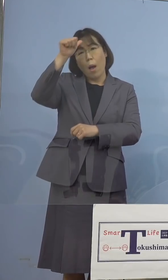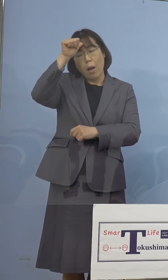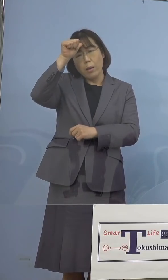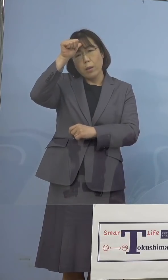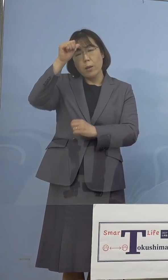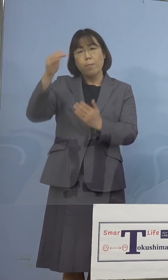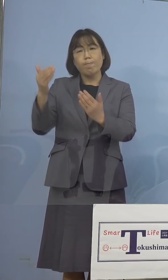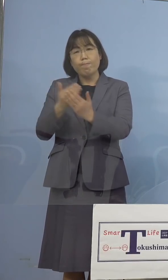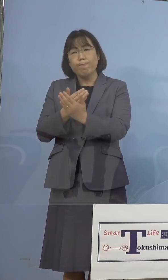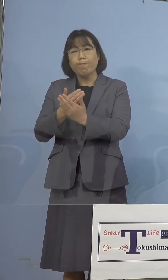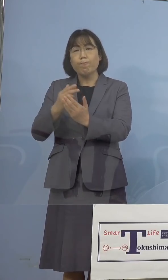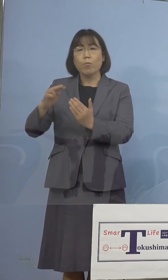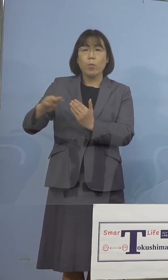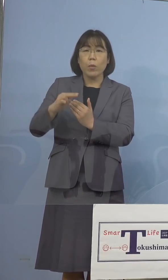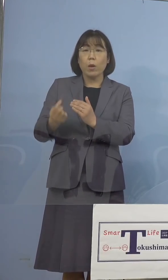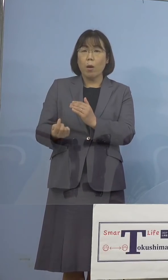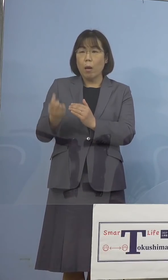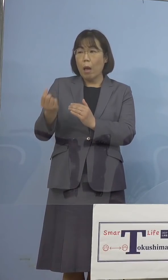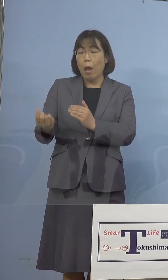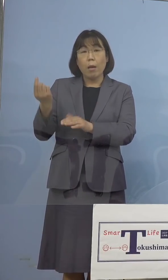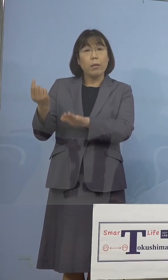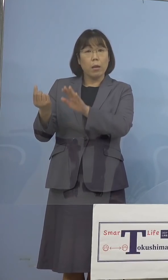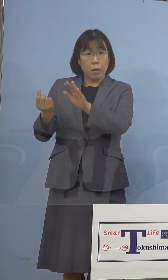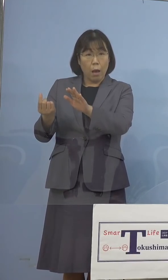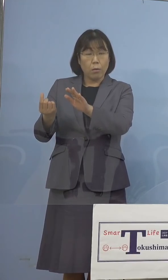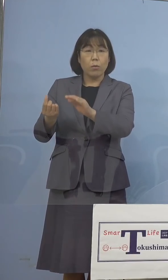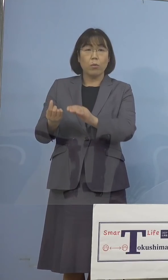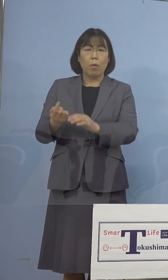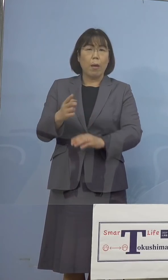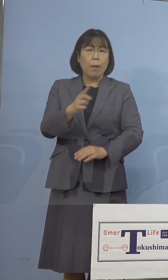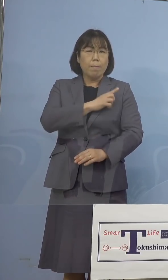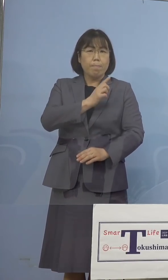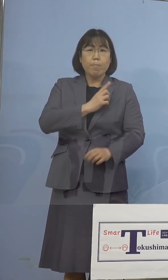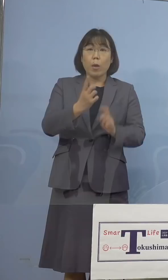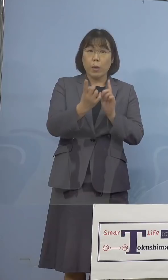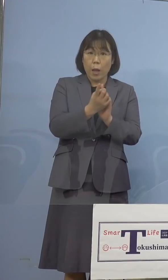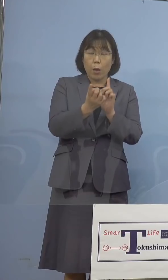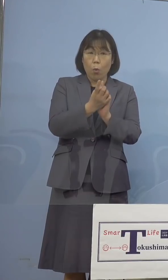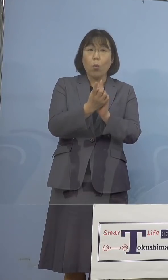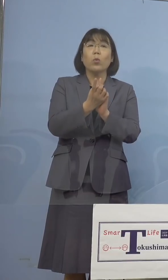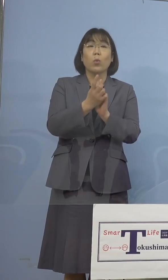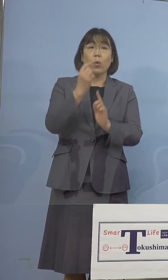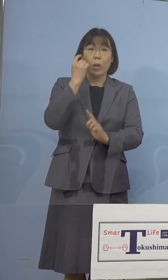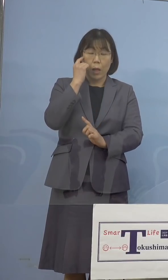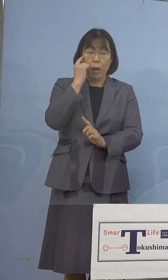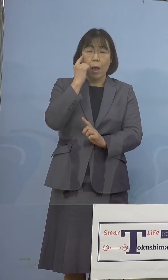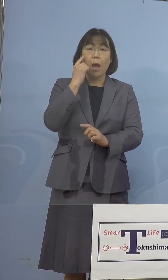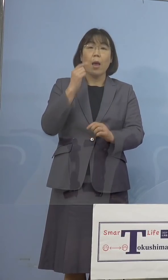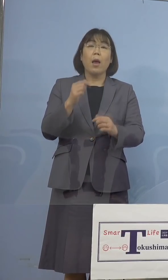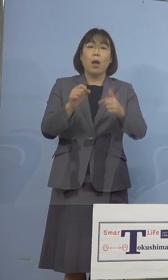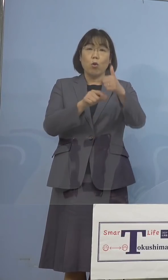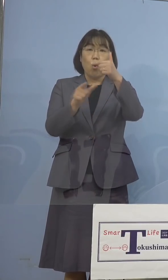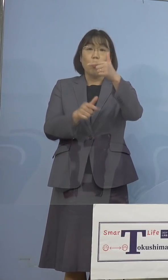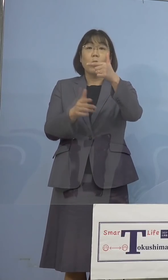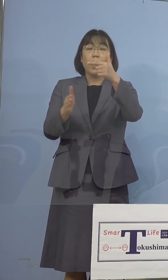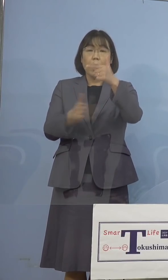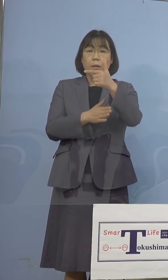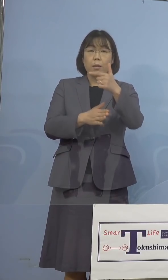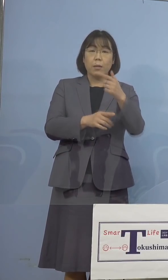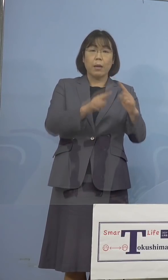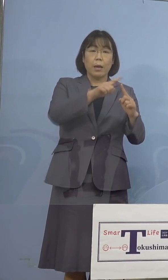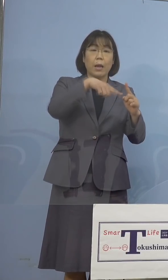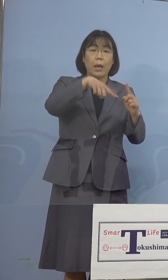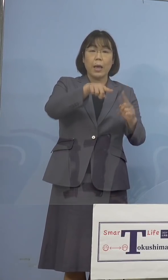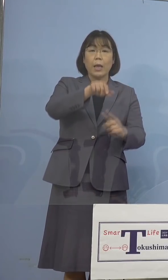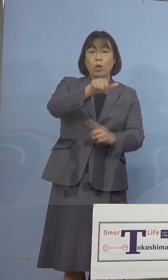発生状況に鑑み、先読みの 対応として、新たに6月からN501Y変異の